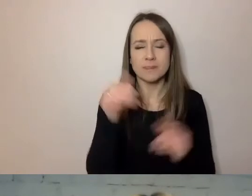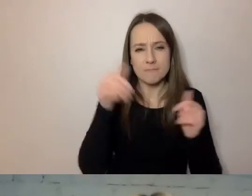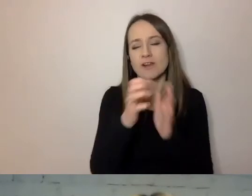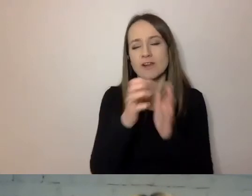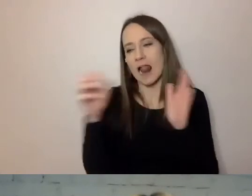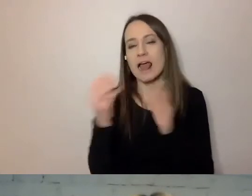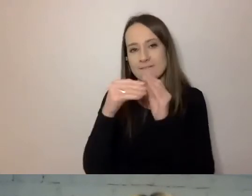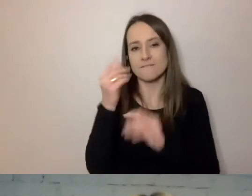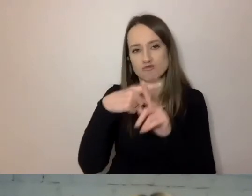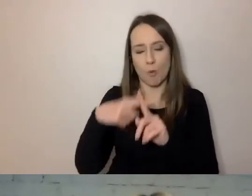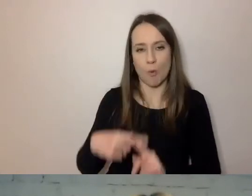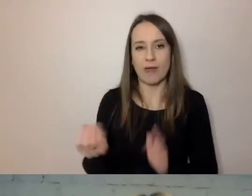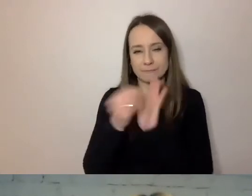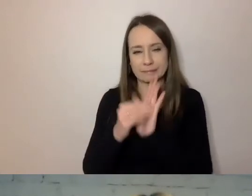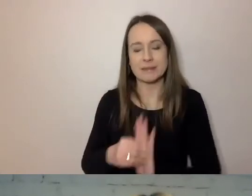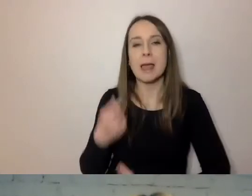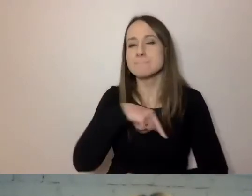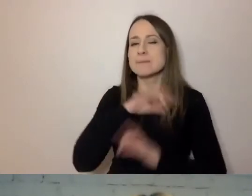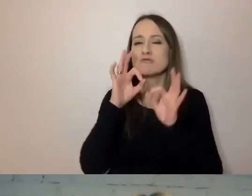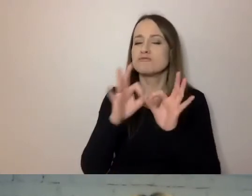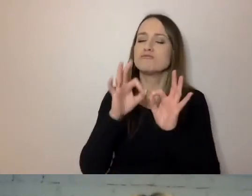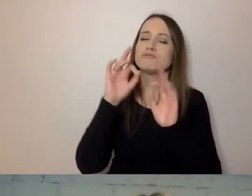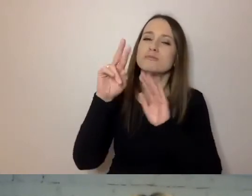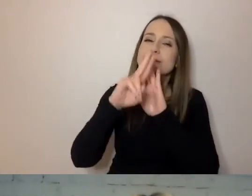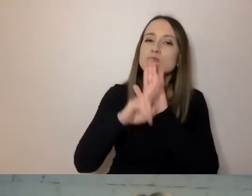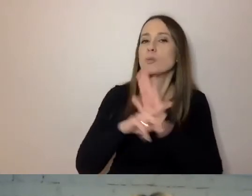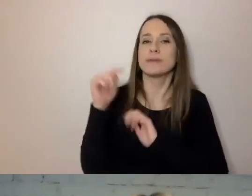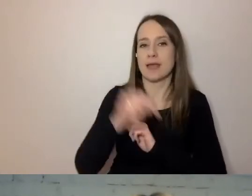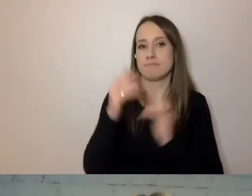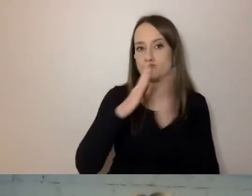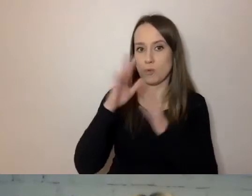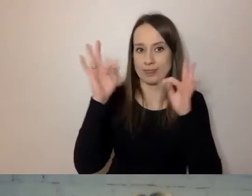my przygotowujemy dokładną instrukcję, jak ma pisać urzędnik.